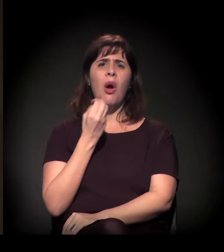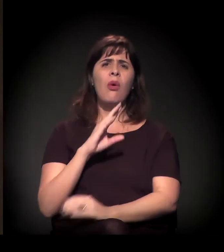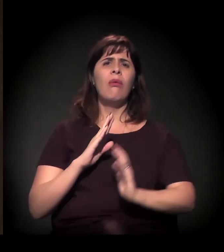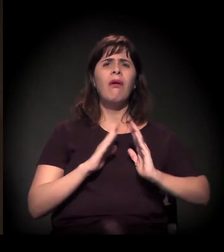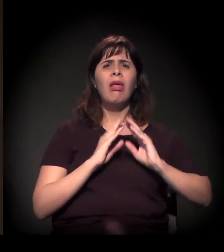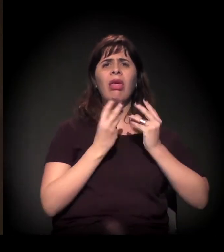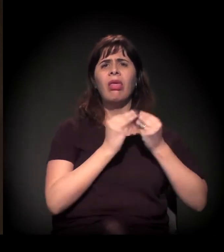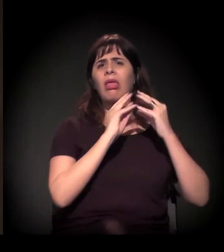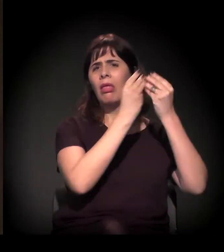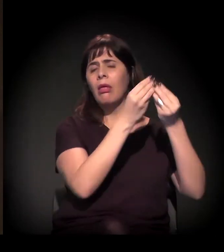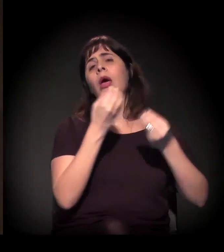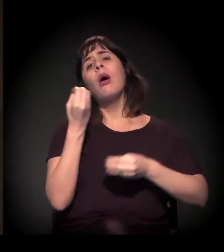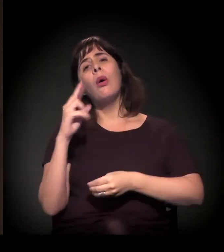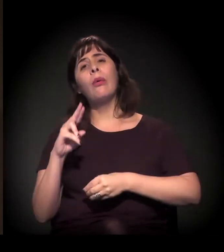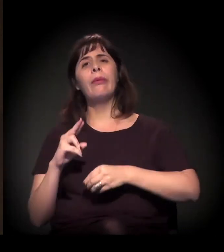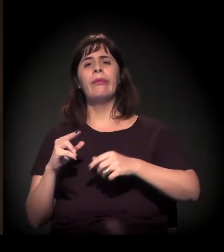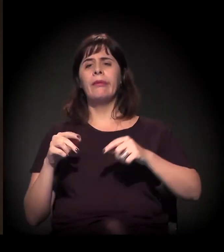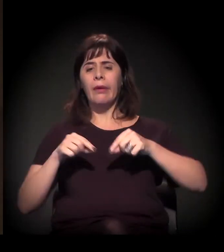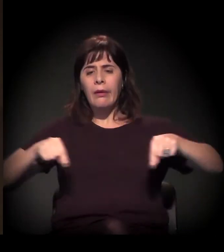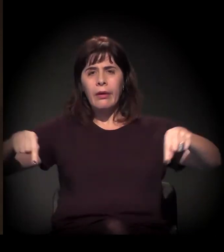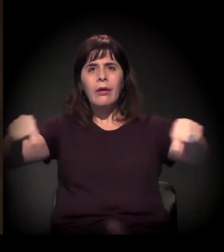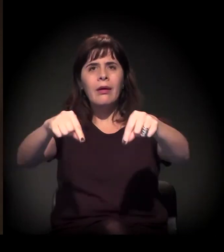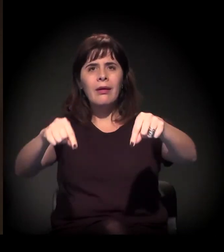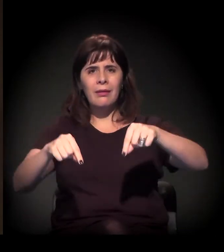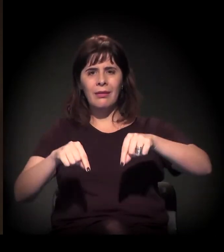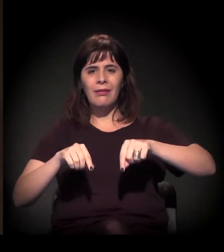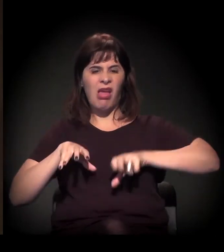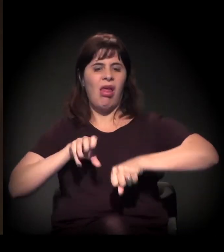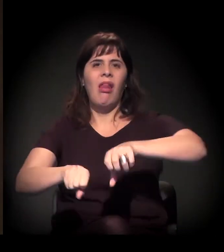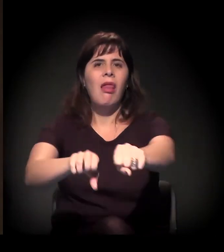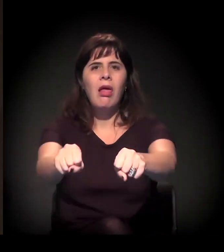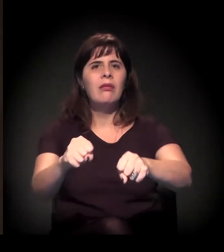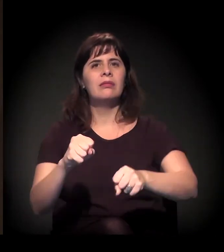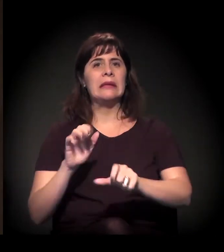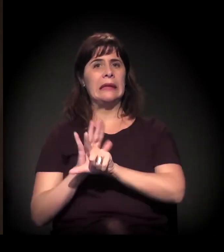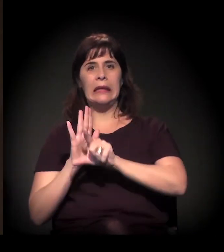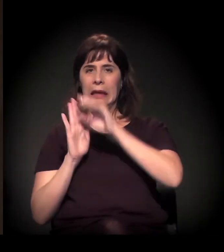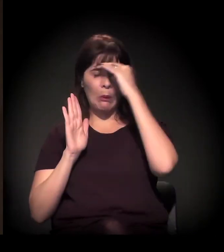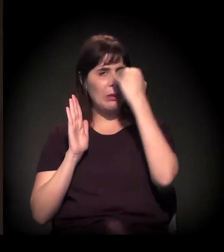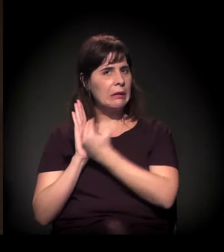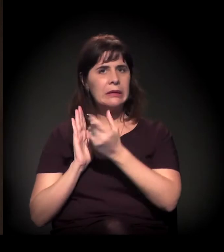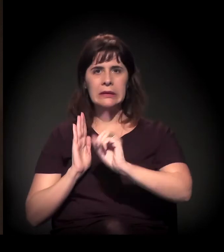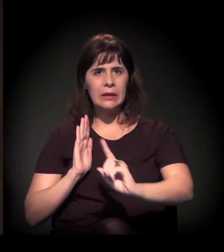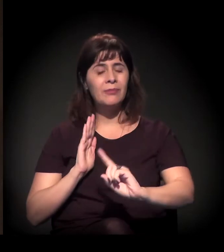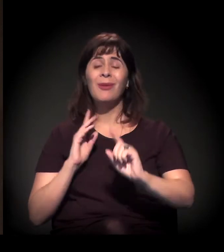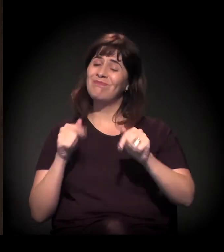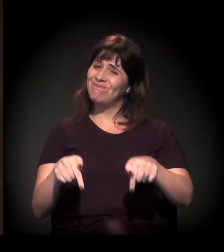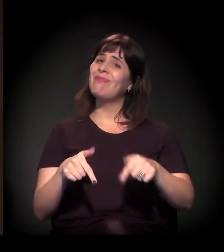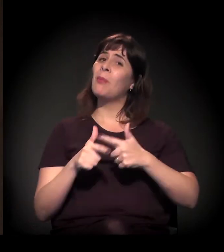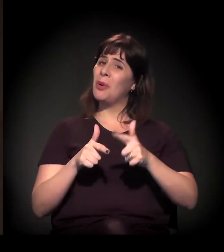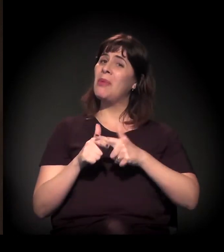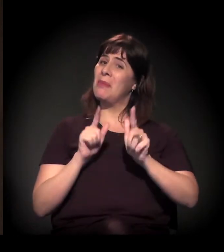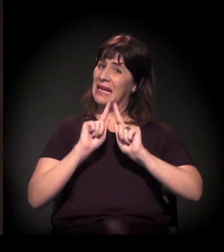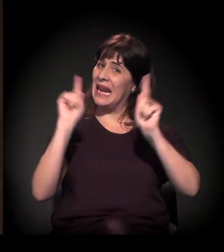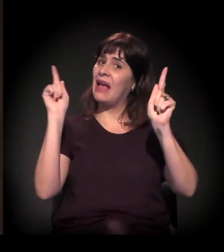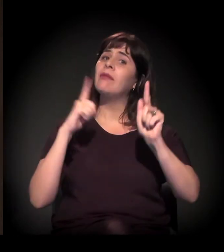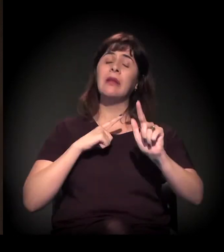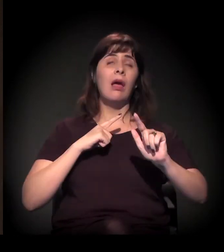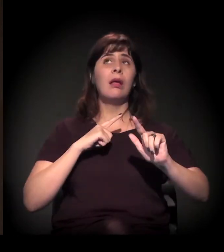ou num loteamento irregular, ou em alguma ocupação na cidade. Então esse é o quadro, que é extremamente grave e aumenta a cada dia.